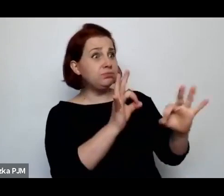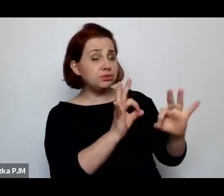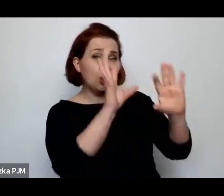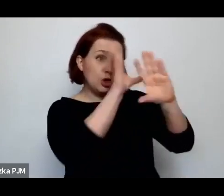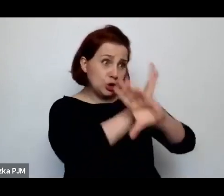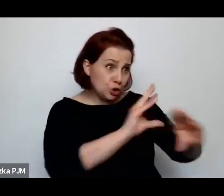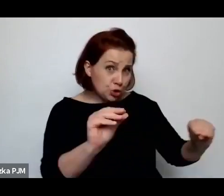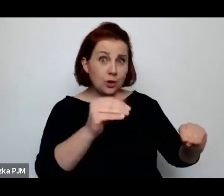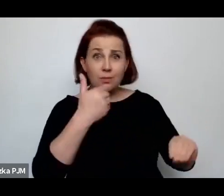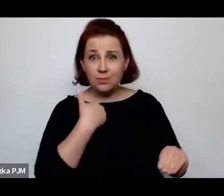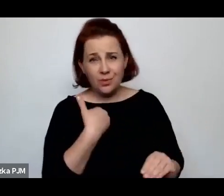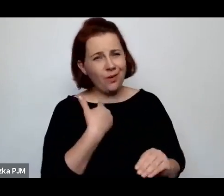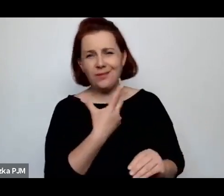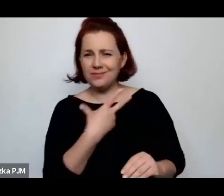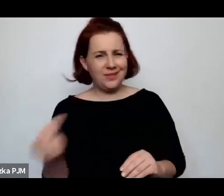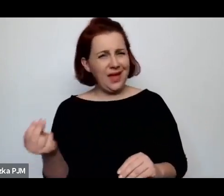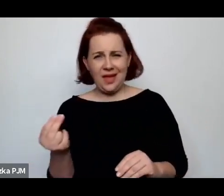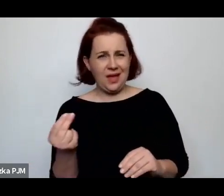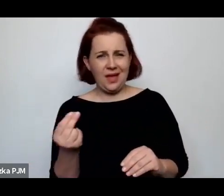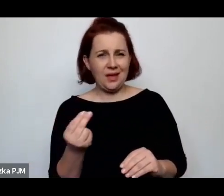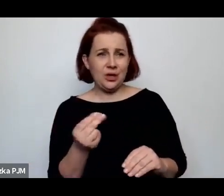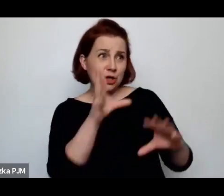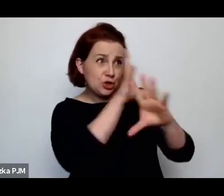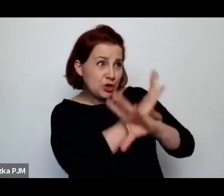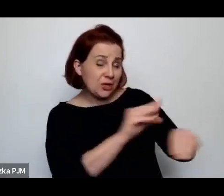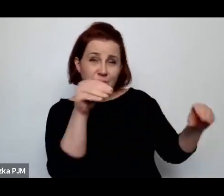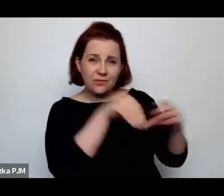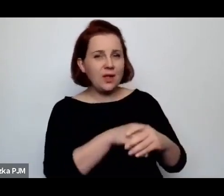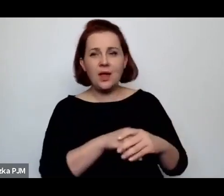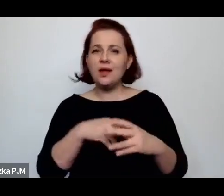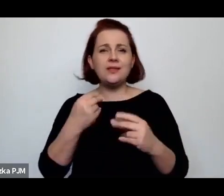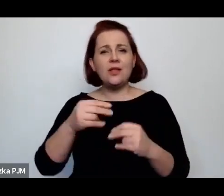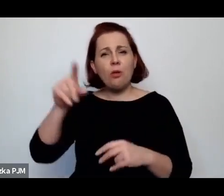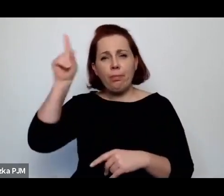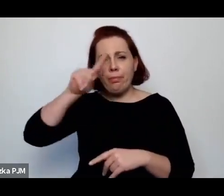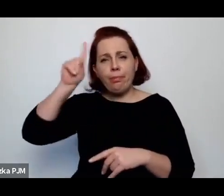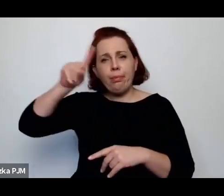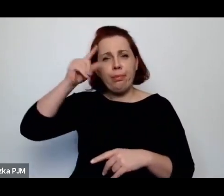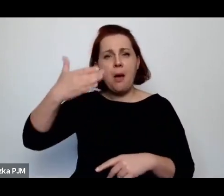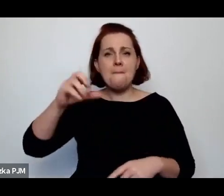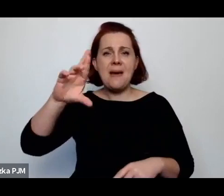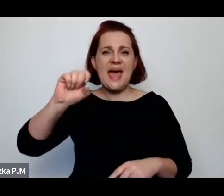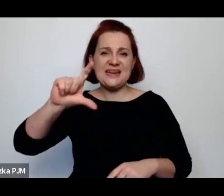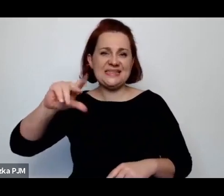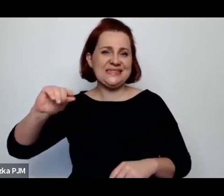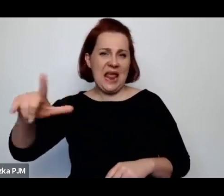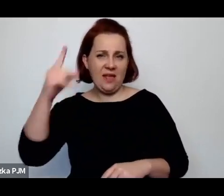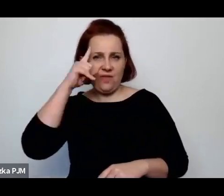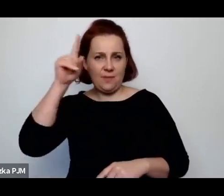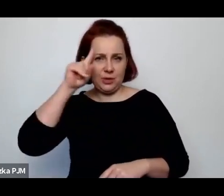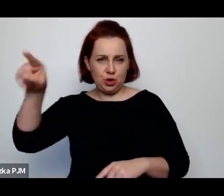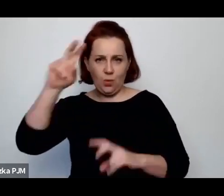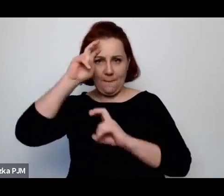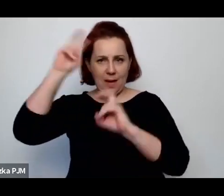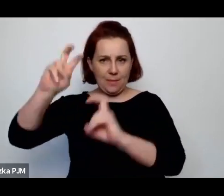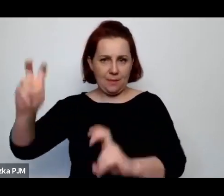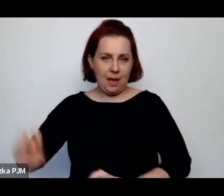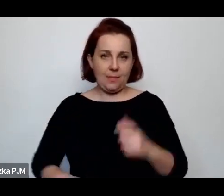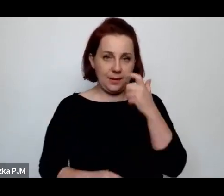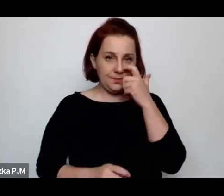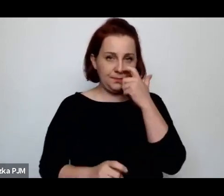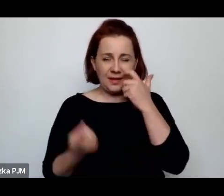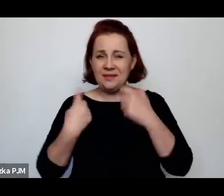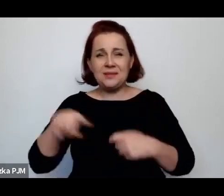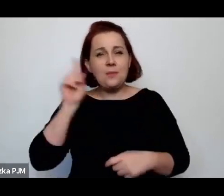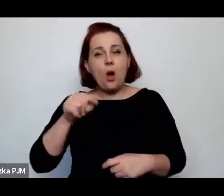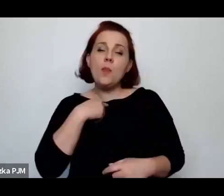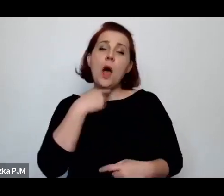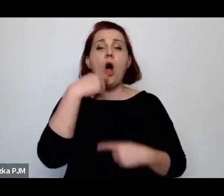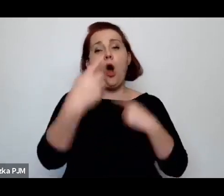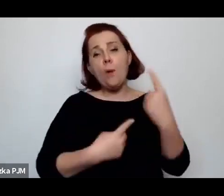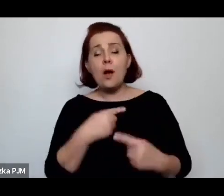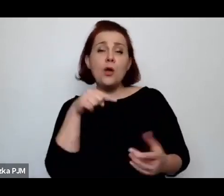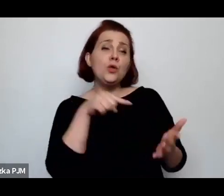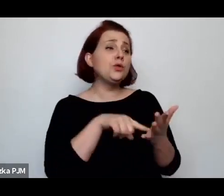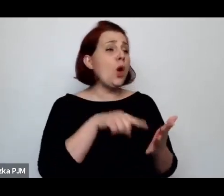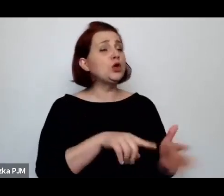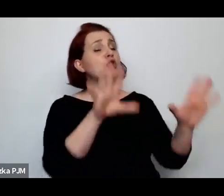to był tylko twór Wandy Melcer tak powiedzielibyśmy, że to jest "faktoid" ona faktoidalnie powiedziała, że to jest ubój humanitarny.